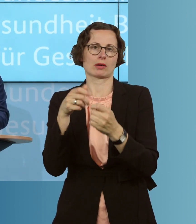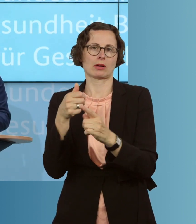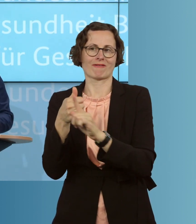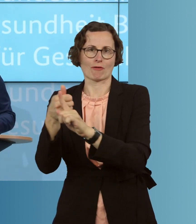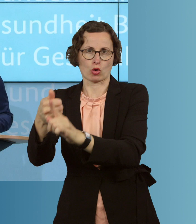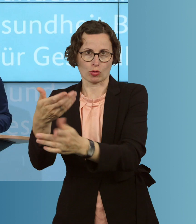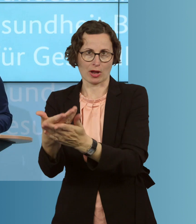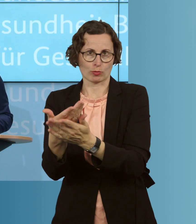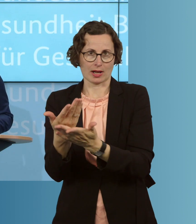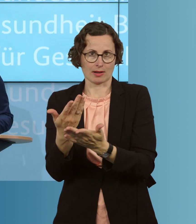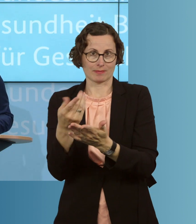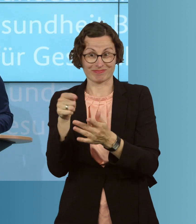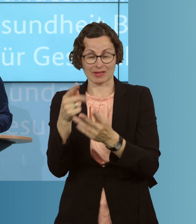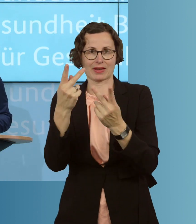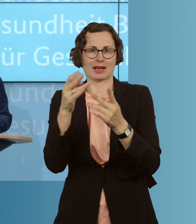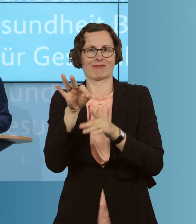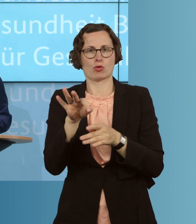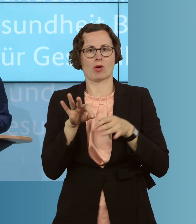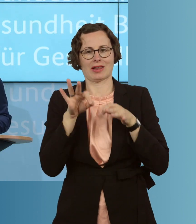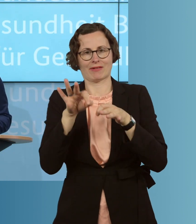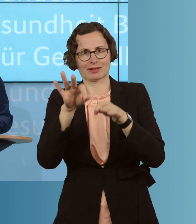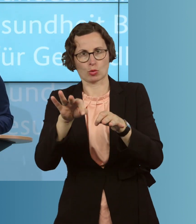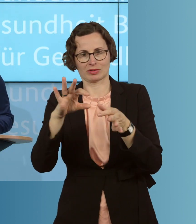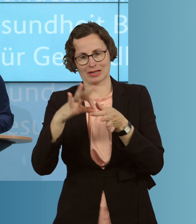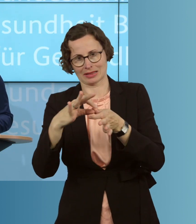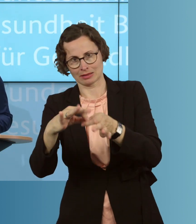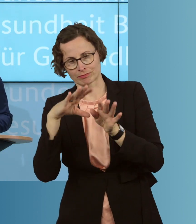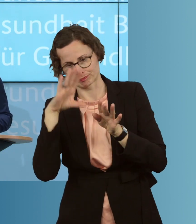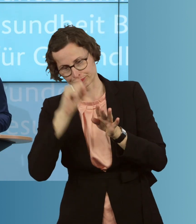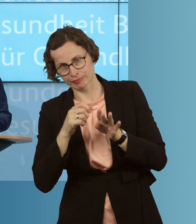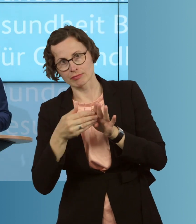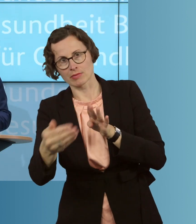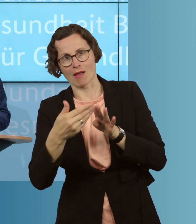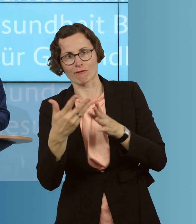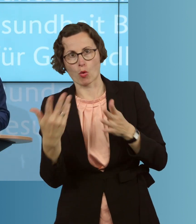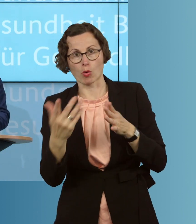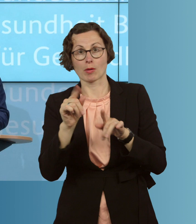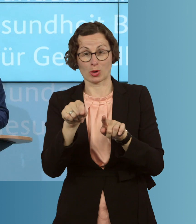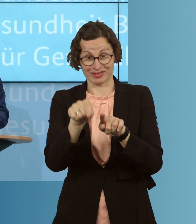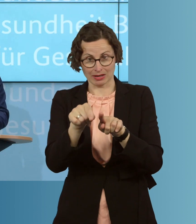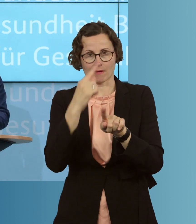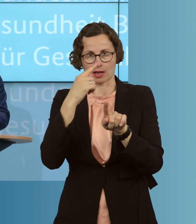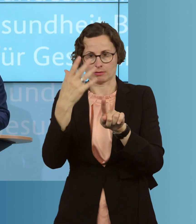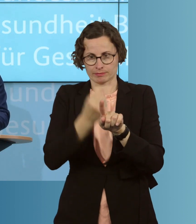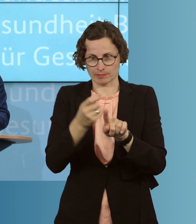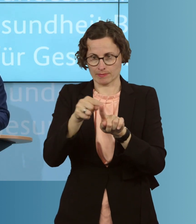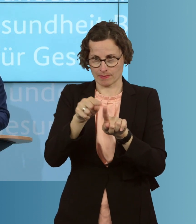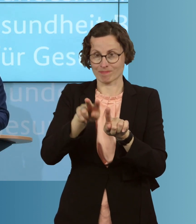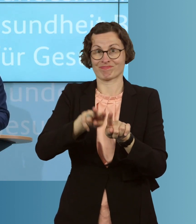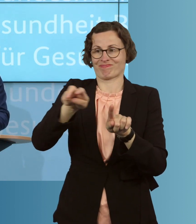eben ganz, ganz wichtig, auch, um Infektionsketten zu durchbrechen, und fordern dann diese Kontaktpersonen auf, sich für zwei Wochen in häusliche